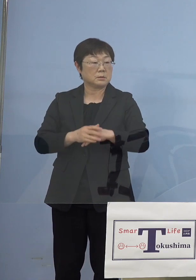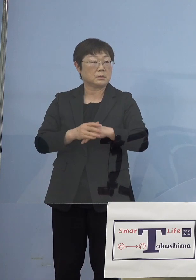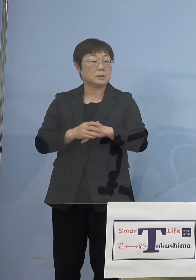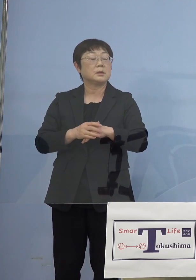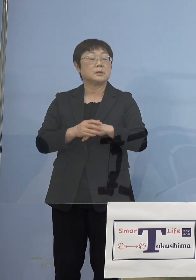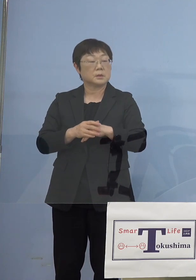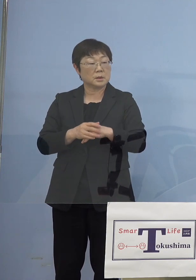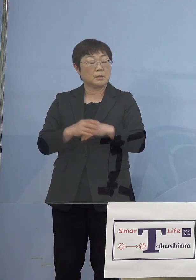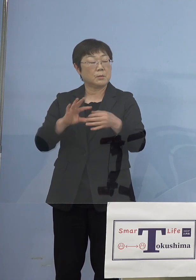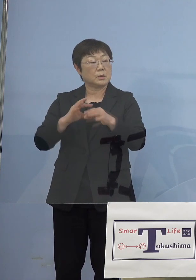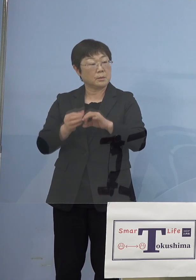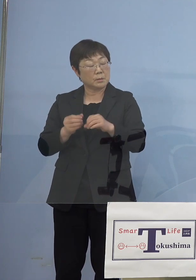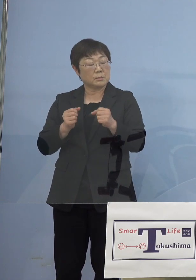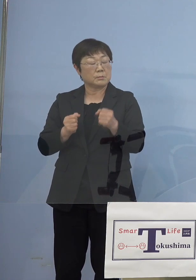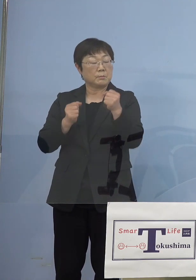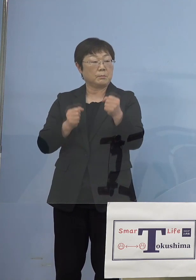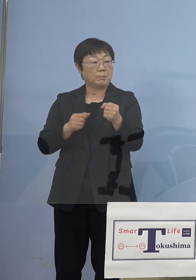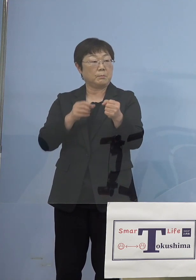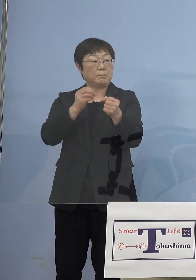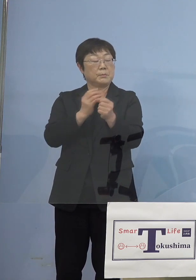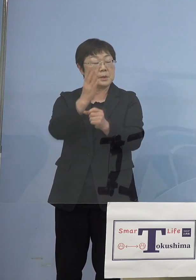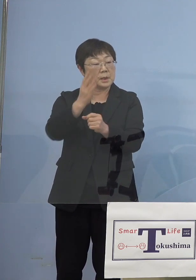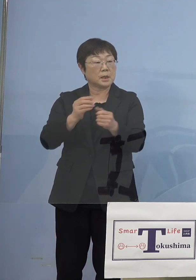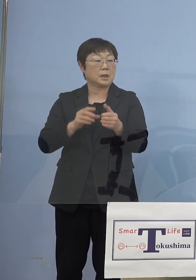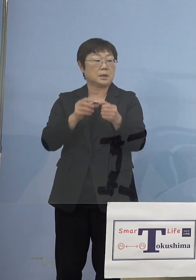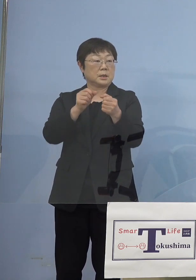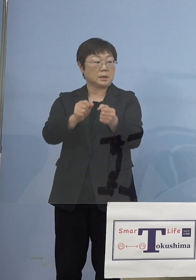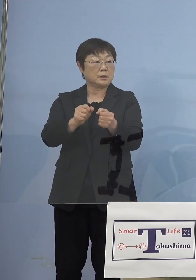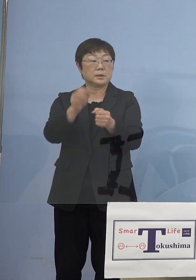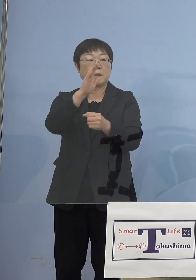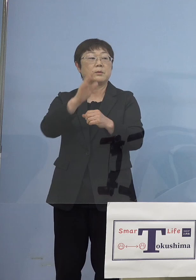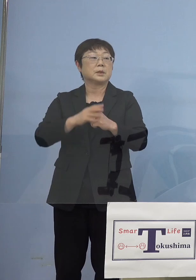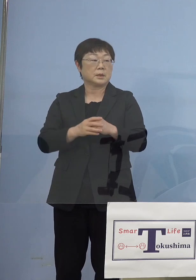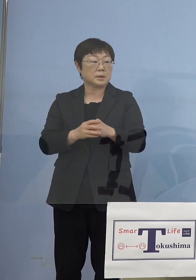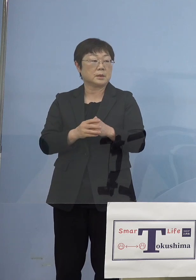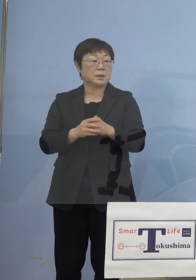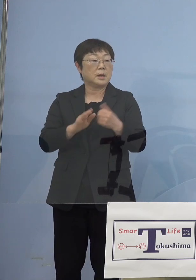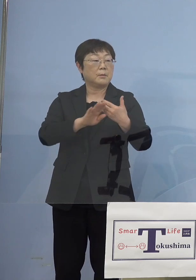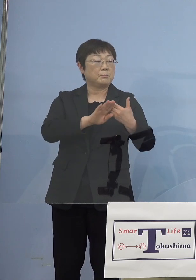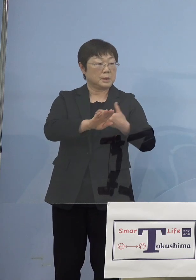いたわけではないわけですけどね その尺の中には入っていたと